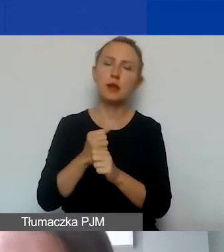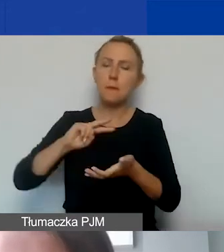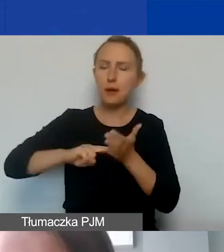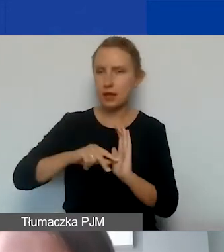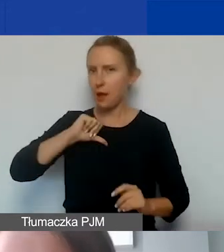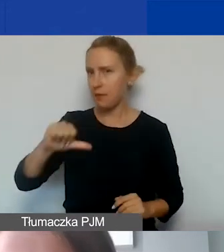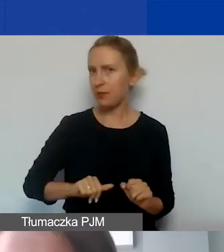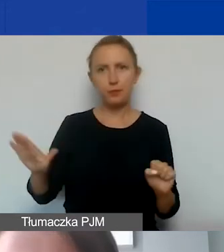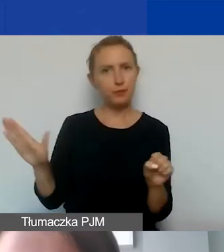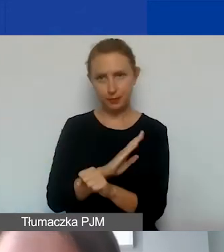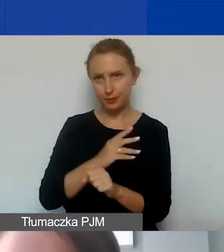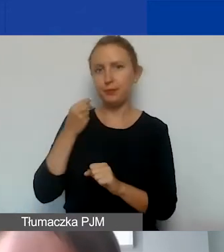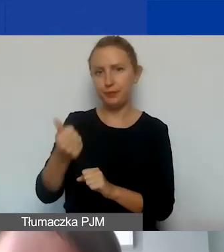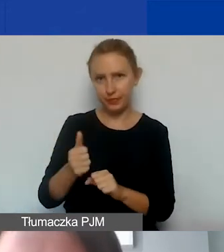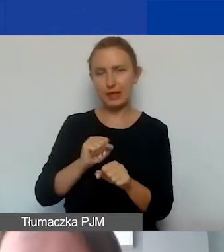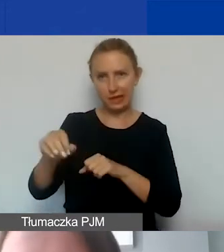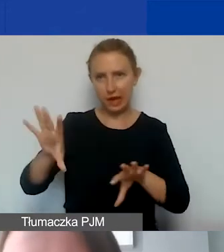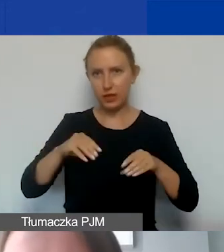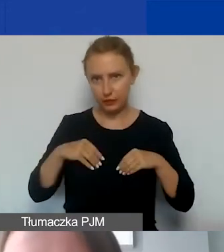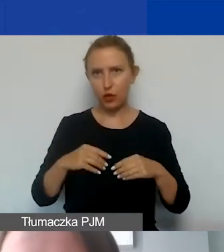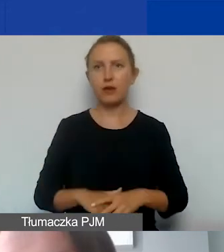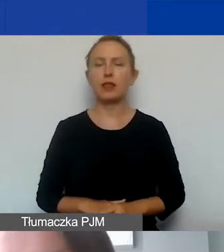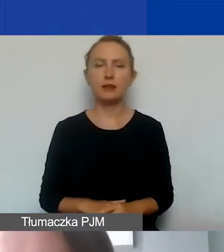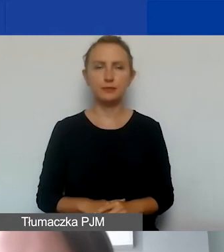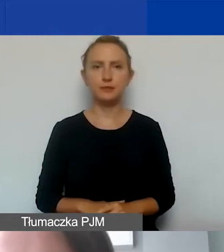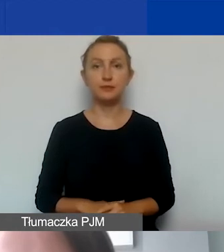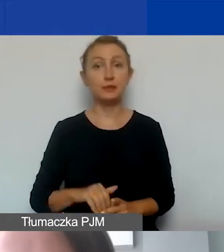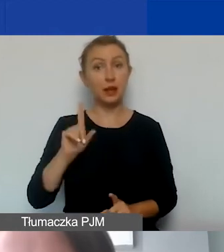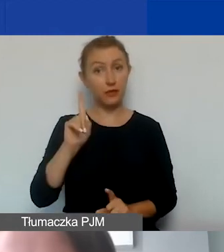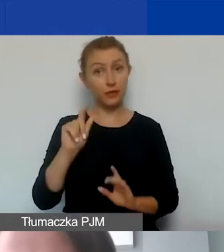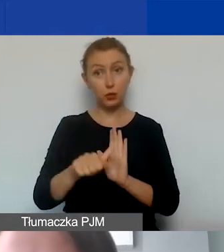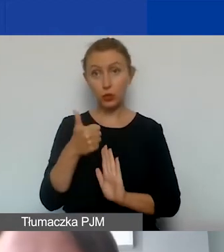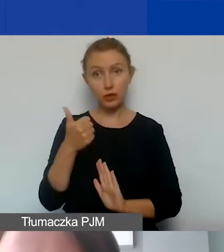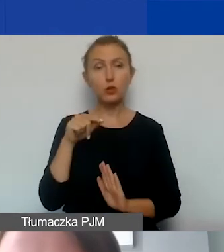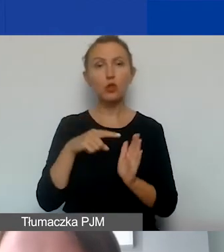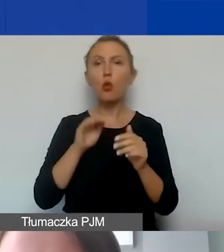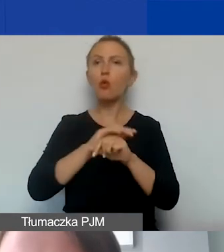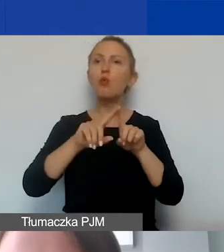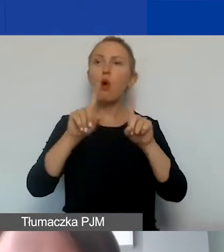Pełna kwota wynagrodzeń jest kwalifikowana. Jedynym zastrzeżeniem dotyczącym tych umów jest to,